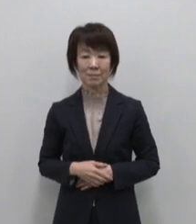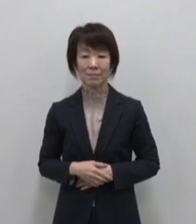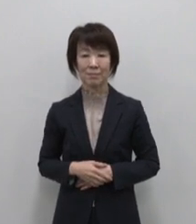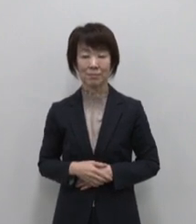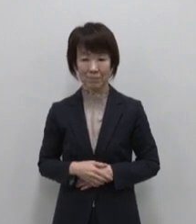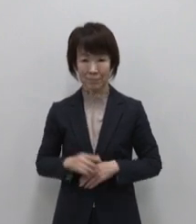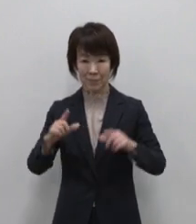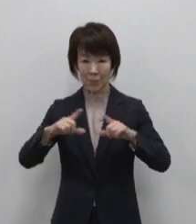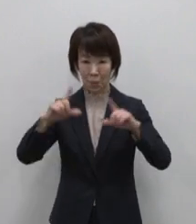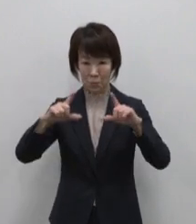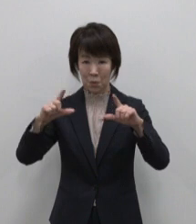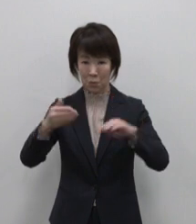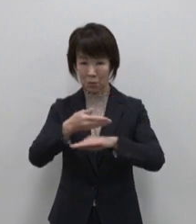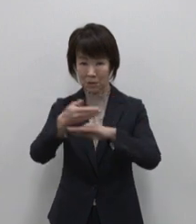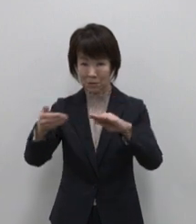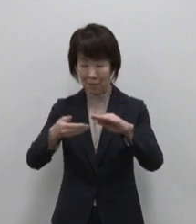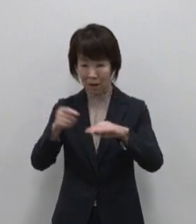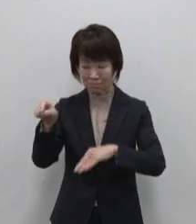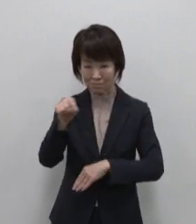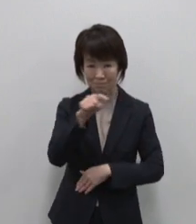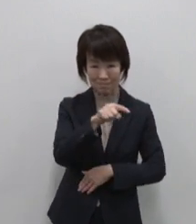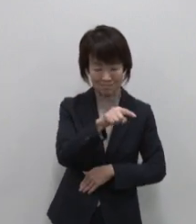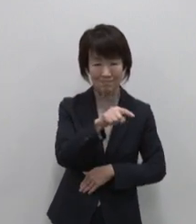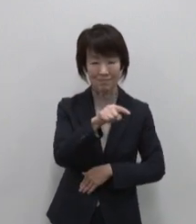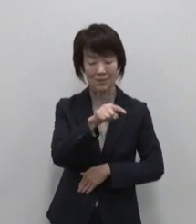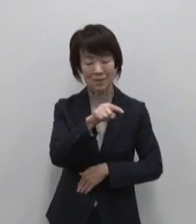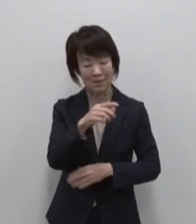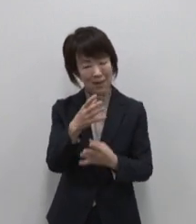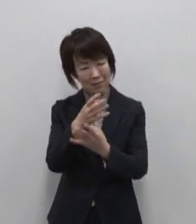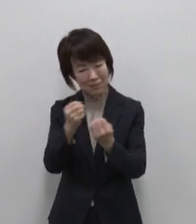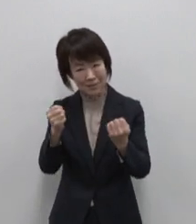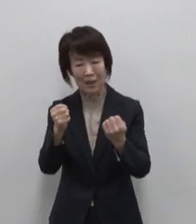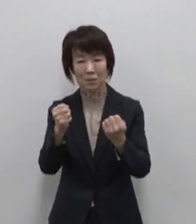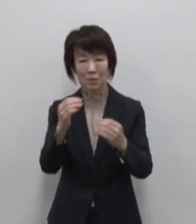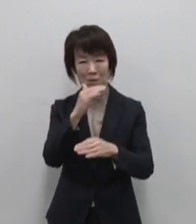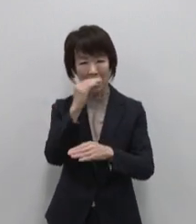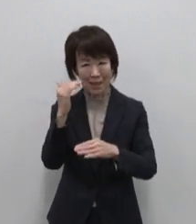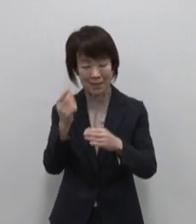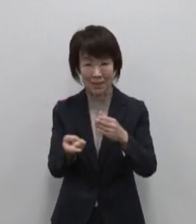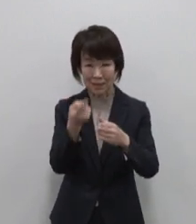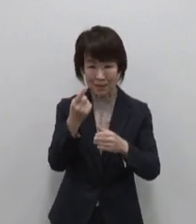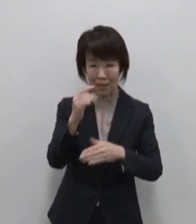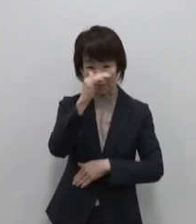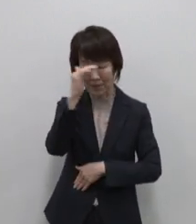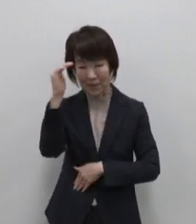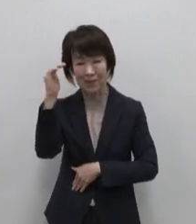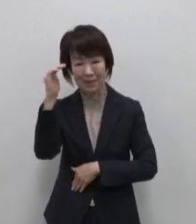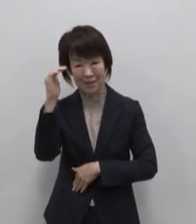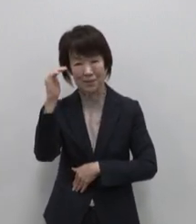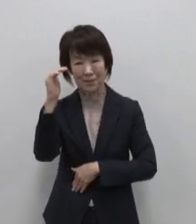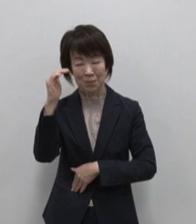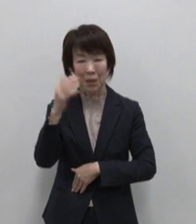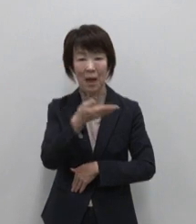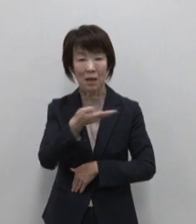東京の島々には このような素晴らしい 自然の景観や海洋資源 特産品